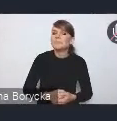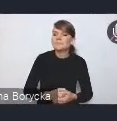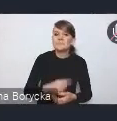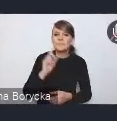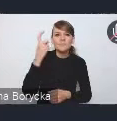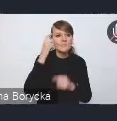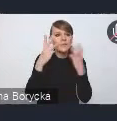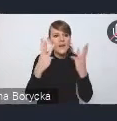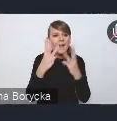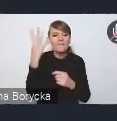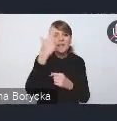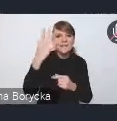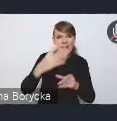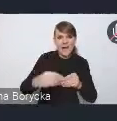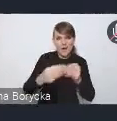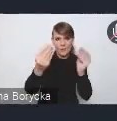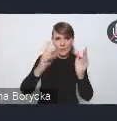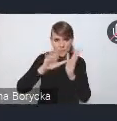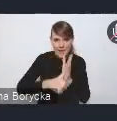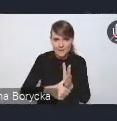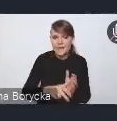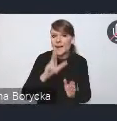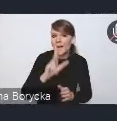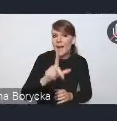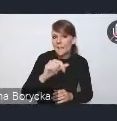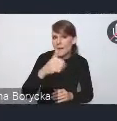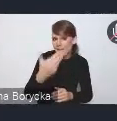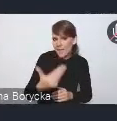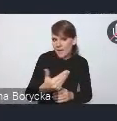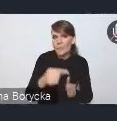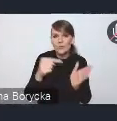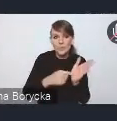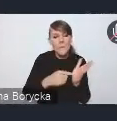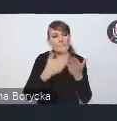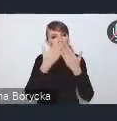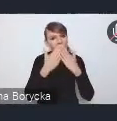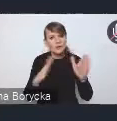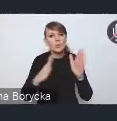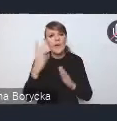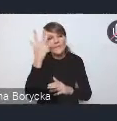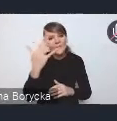KPM wskazuje tę wizję rozwoju polskich miast